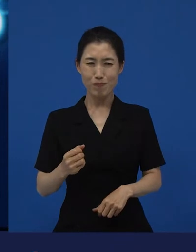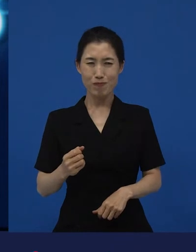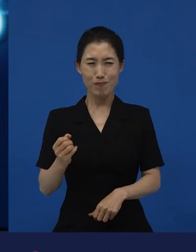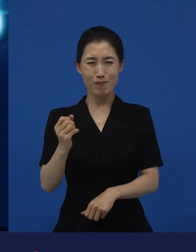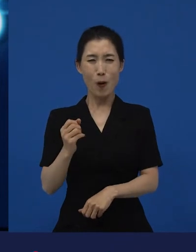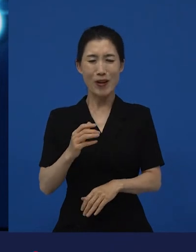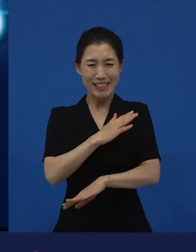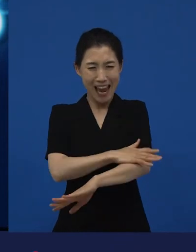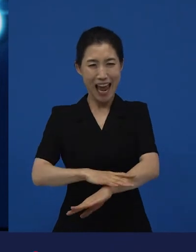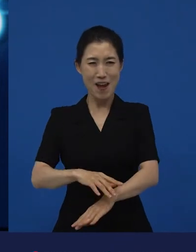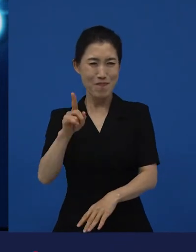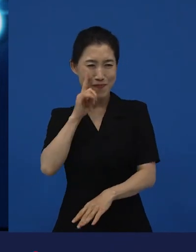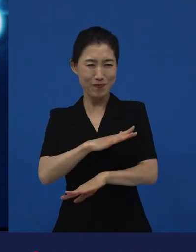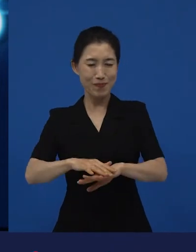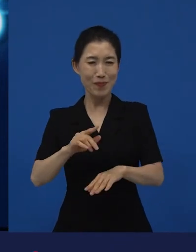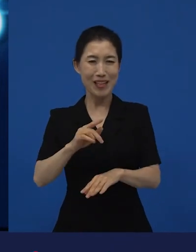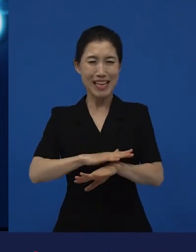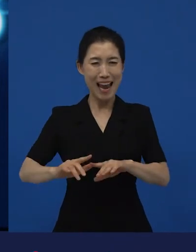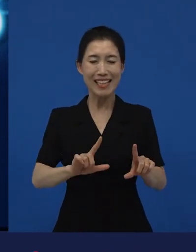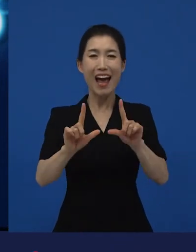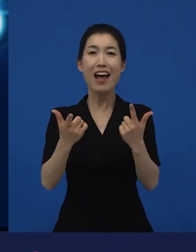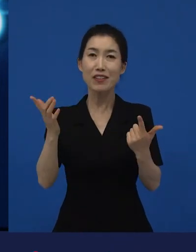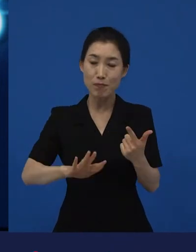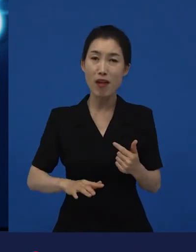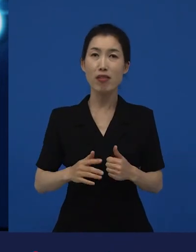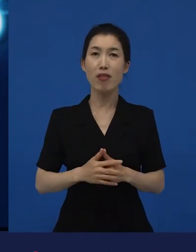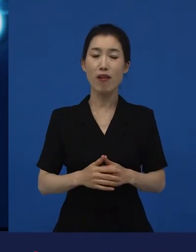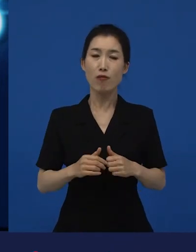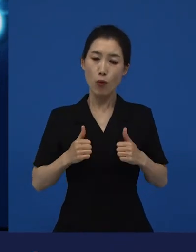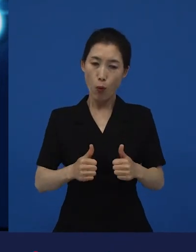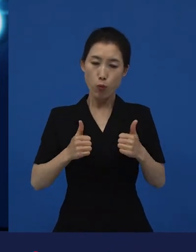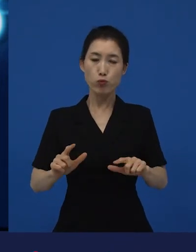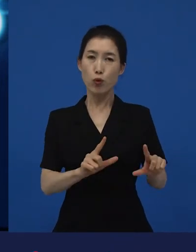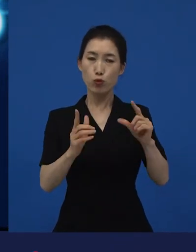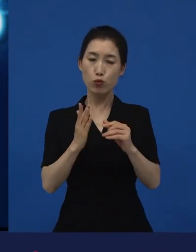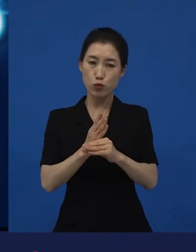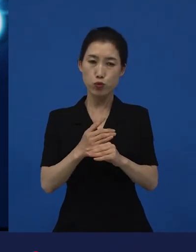성실하게 살아 보려고 노력했는데 그리고 세금도 제때 냈는데